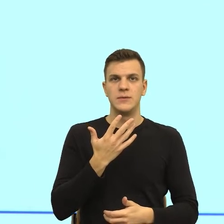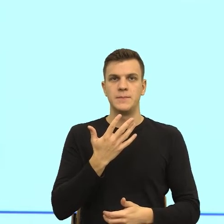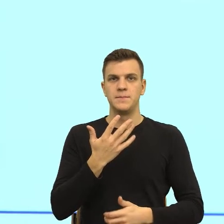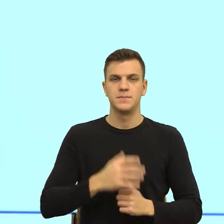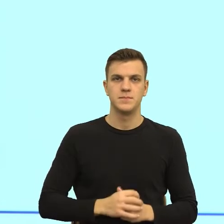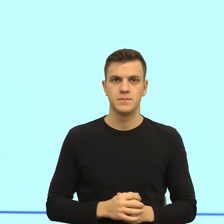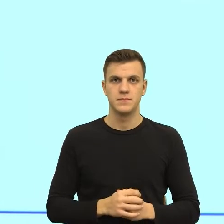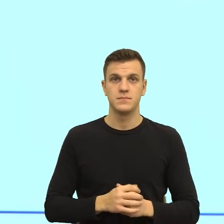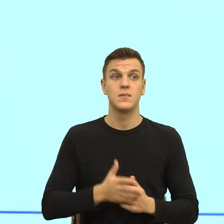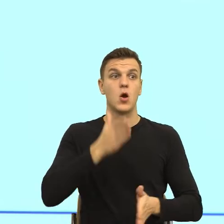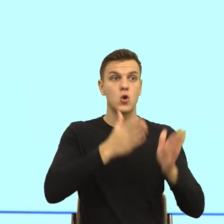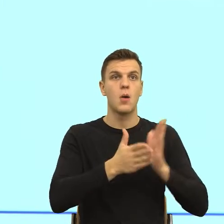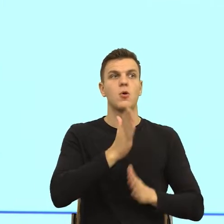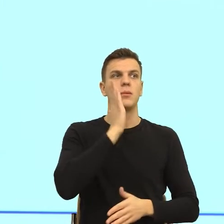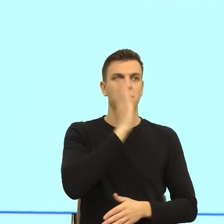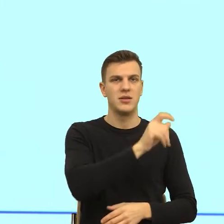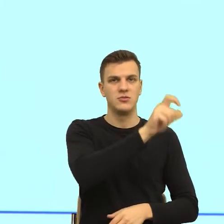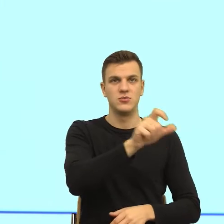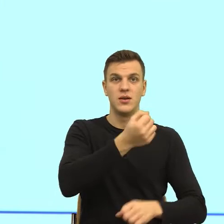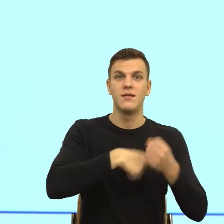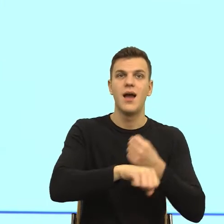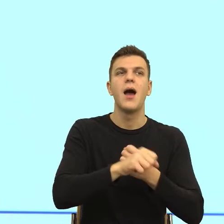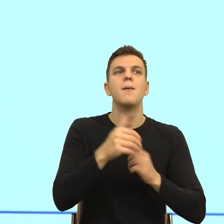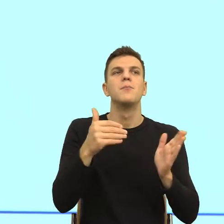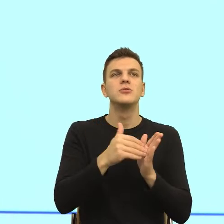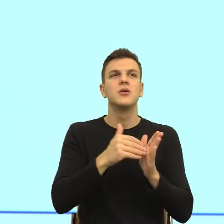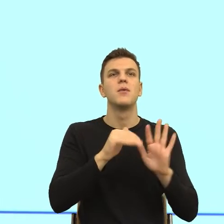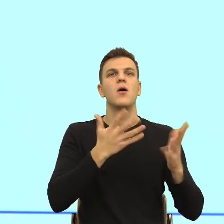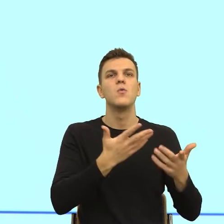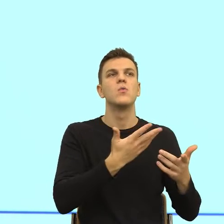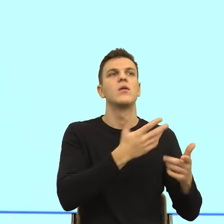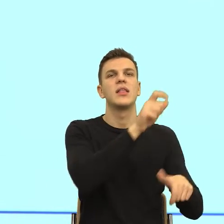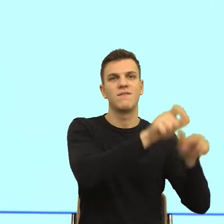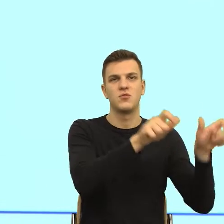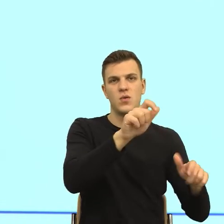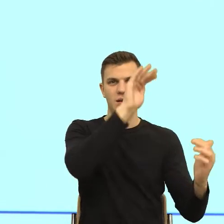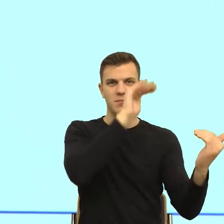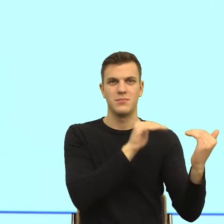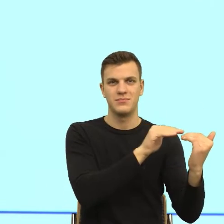to będziemy jednak potrzebować kogoś mądrzejszego niż algorytm. To też jest uwaga, do tego, Małgorzata.